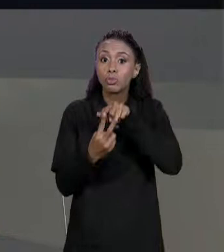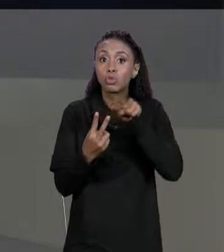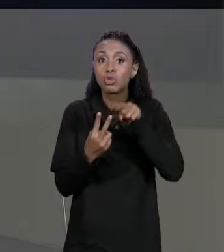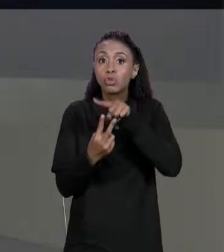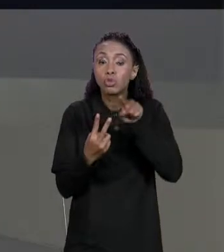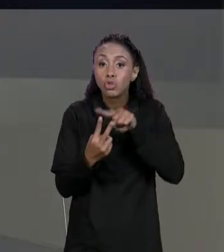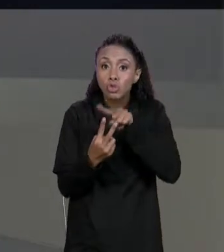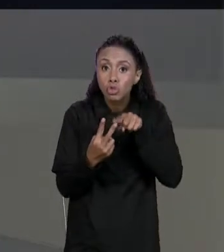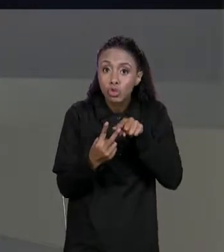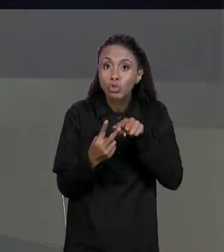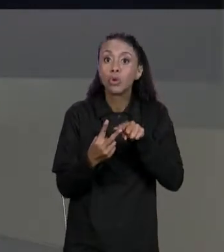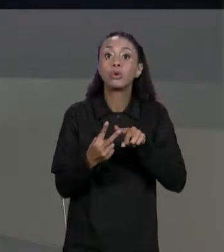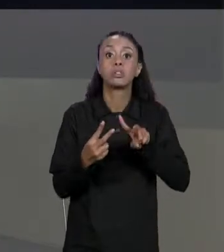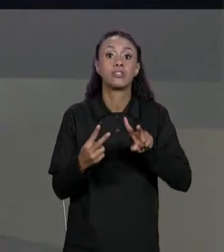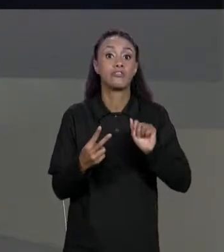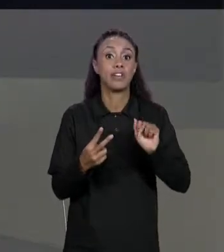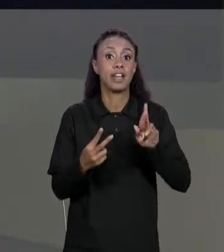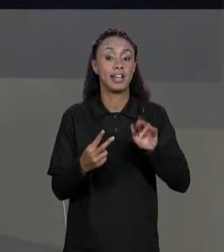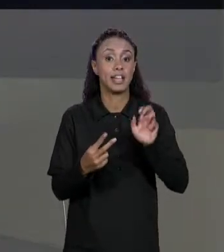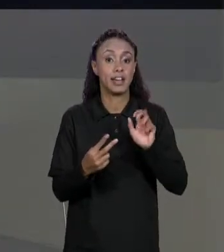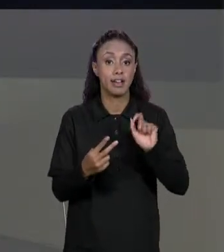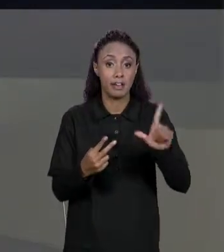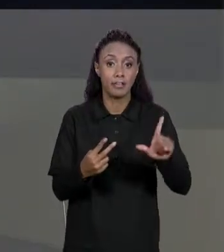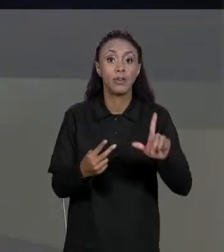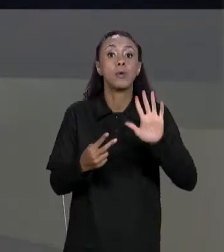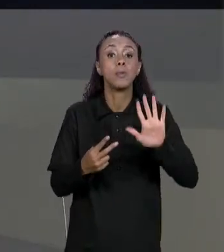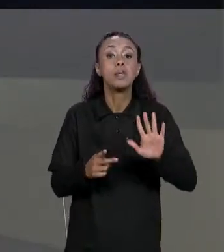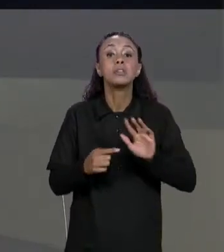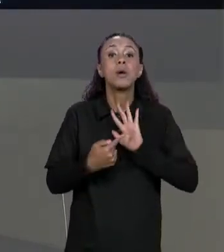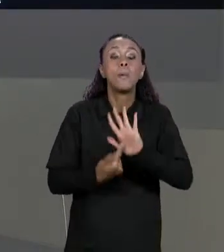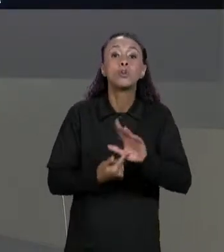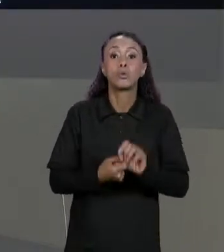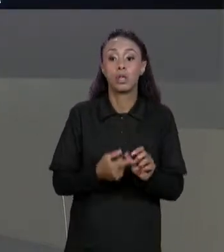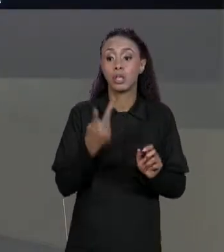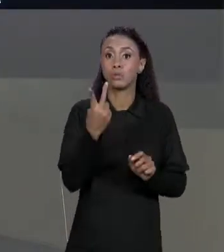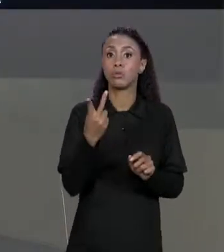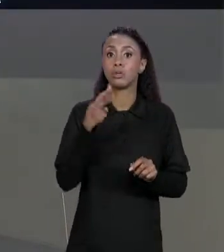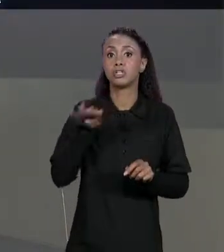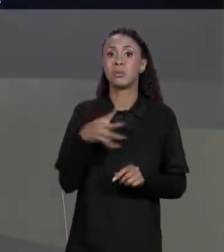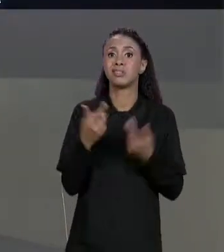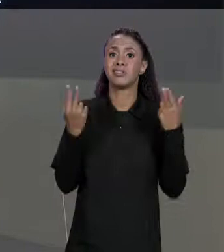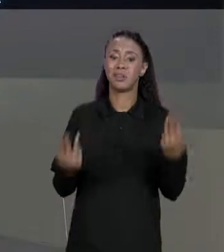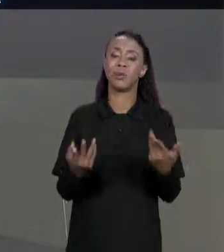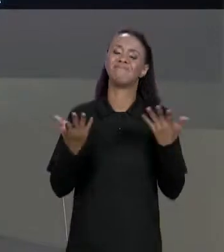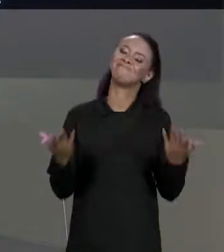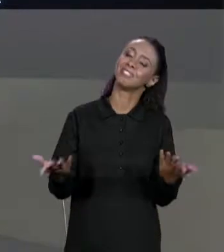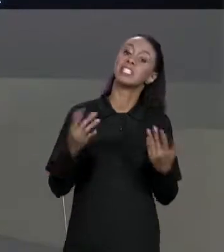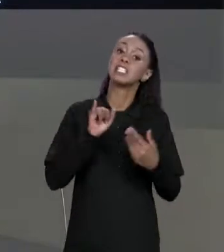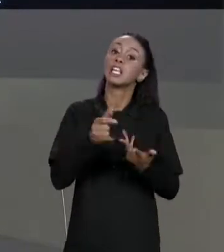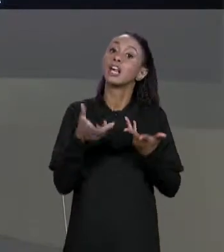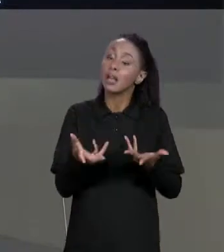QUE É EXATAMENTE O PROBLEMA QUE A GENTE TEVE QUANDO A GENTE FEZ ISSO PRA ARRANJOS. ENTÃO SE VOCÊ QUISER COPIAR